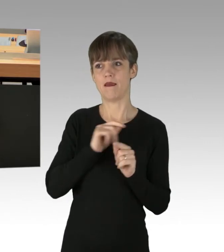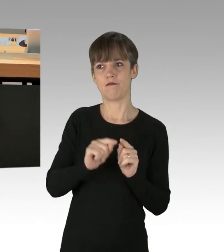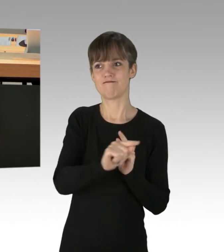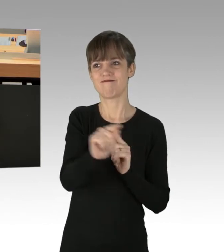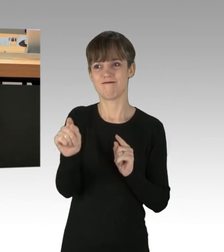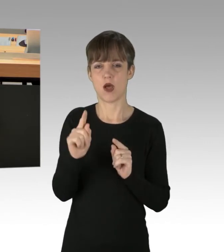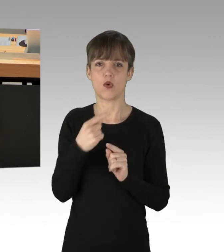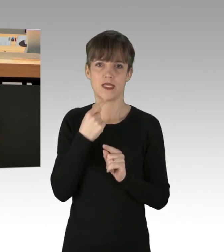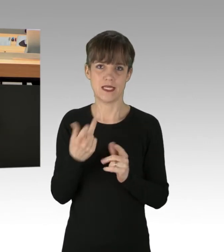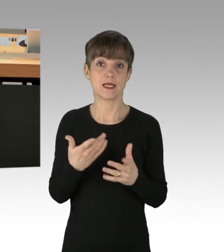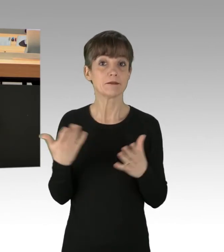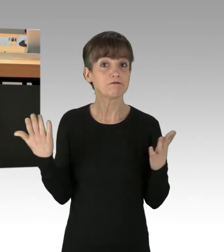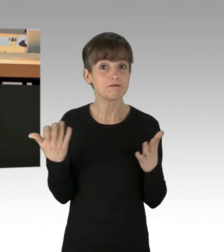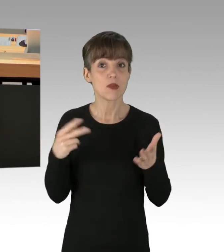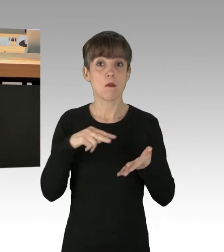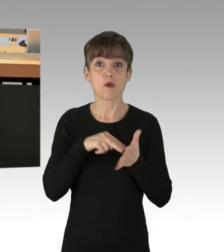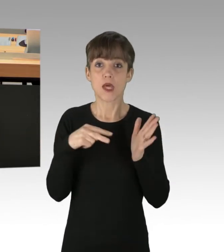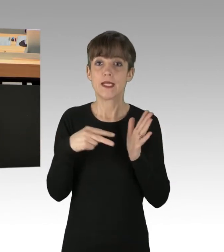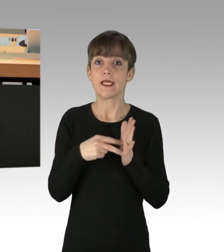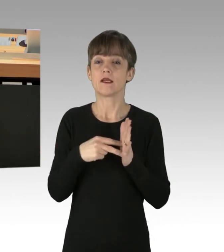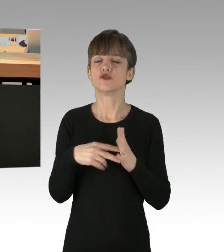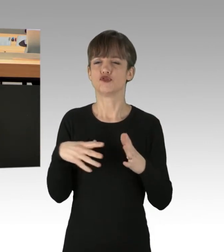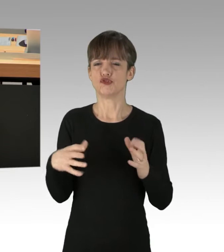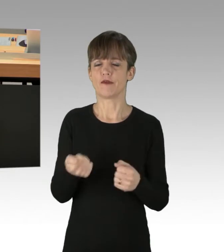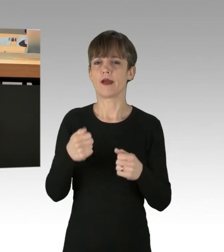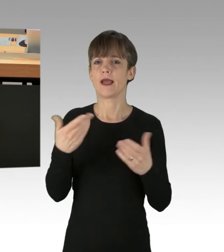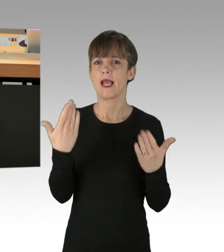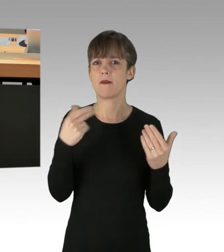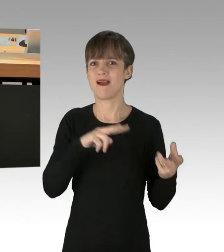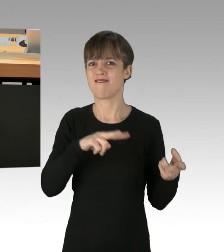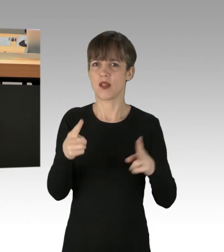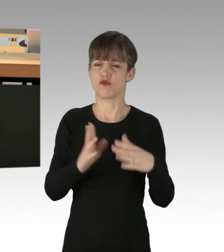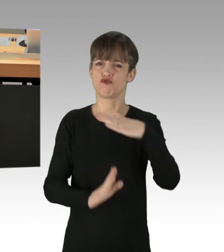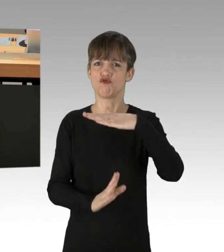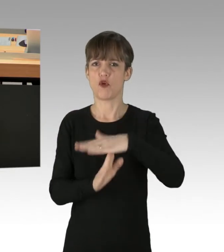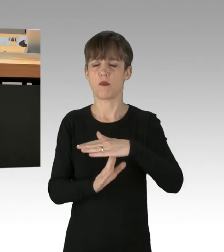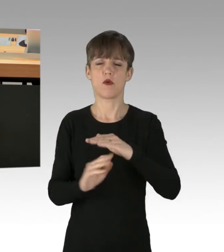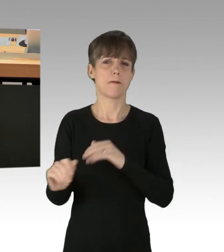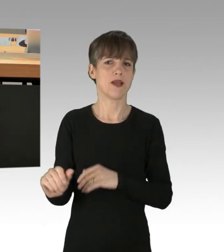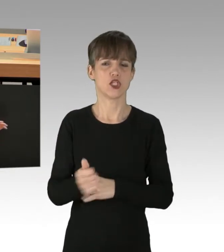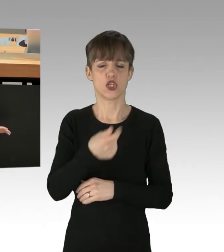Dass die Politik den Klimawandel aufhalten könne und insbesondere, Deutschland voran.